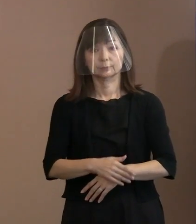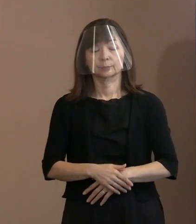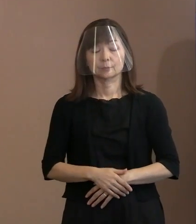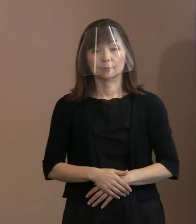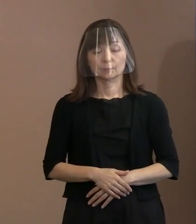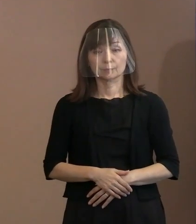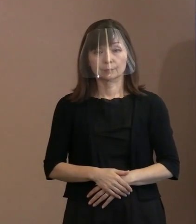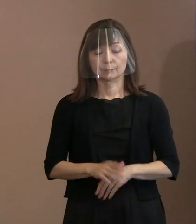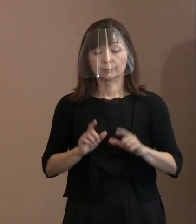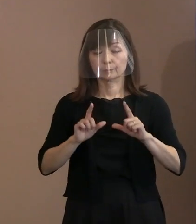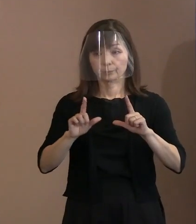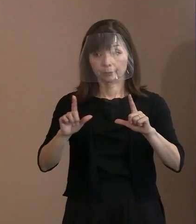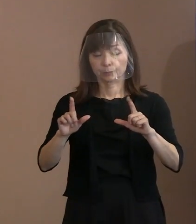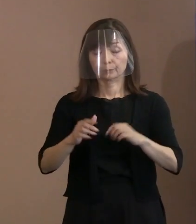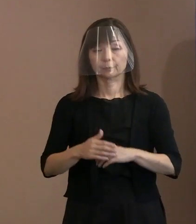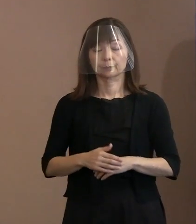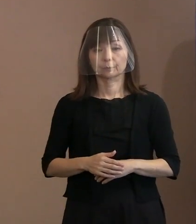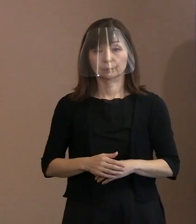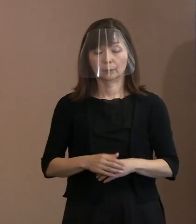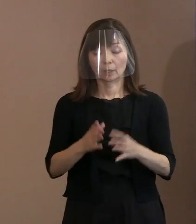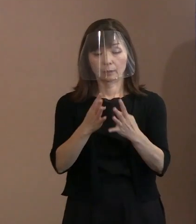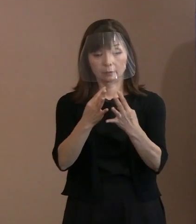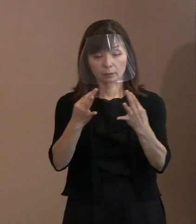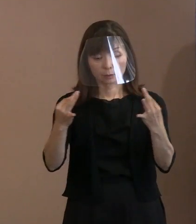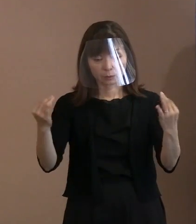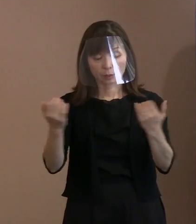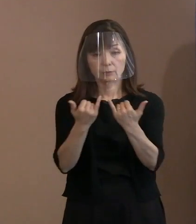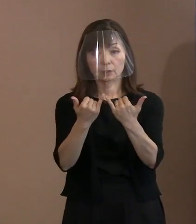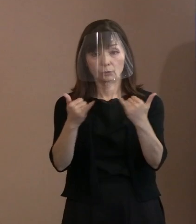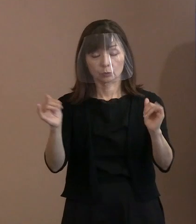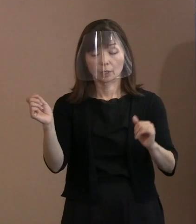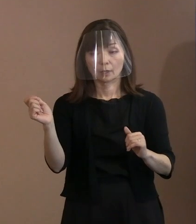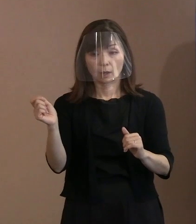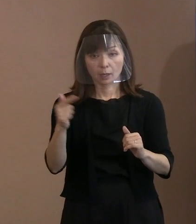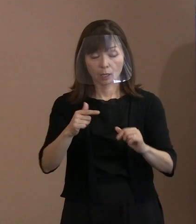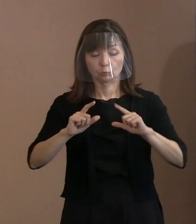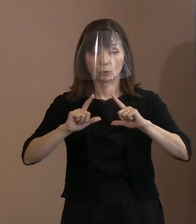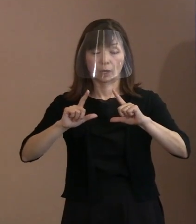(市長)先ほど申し上げましたように､ 多くの方に なるべく早く配信いたしますので､